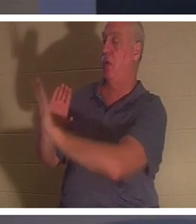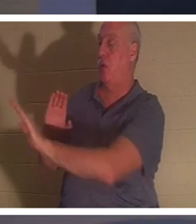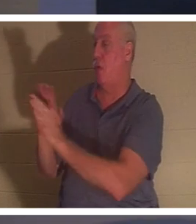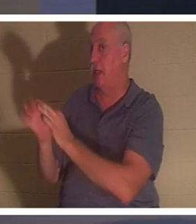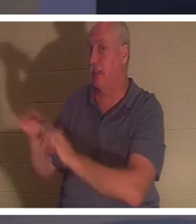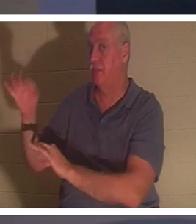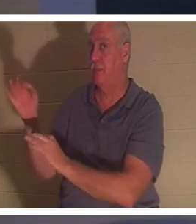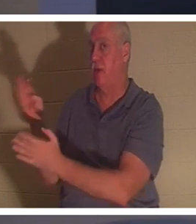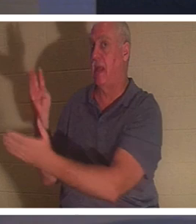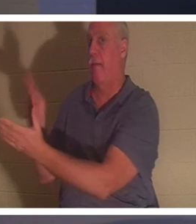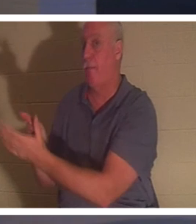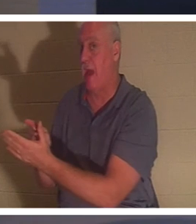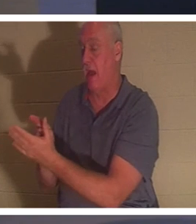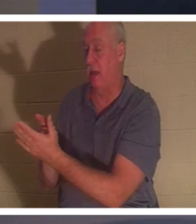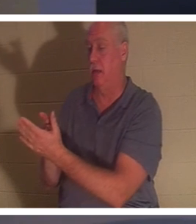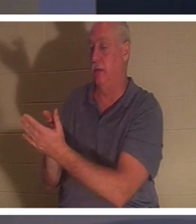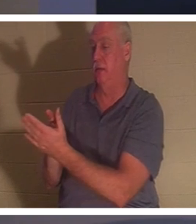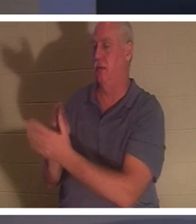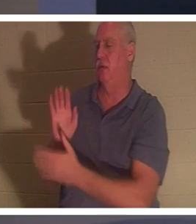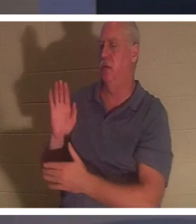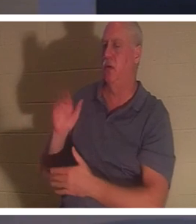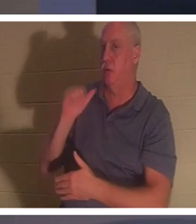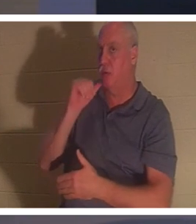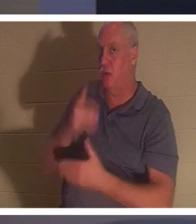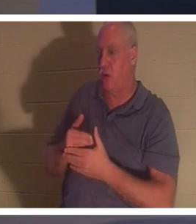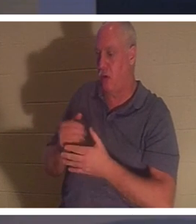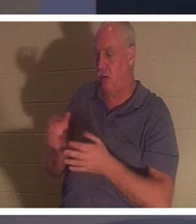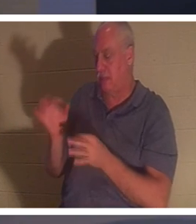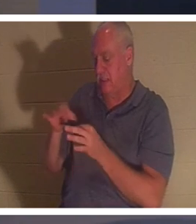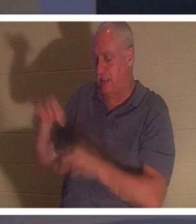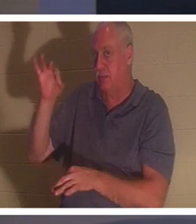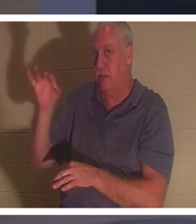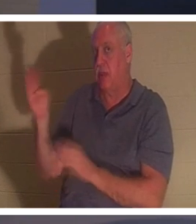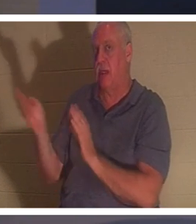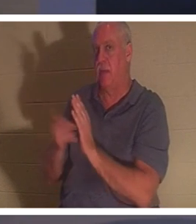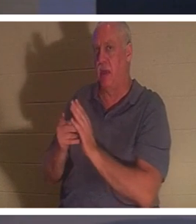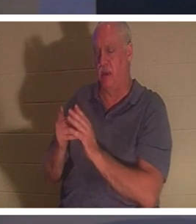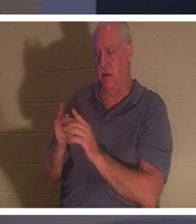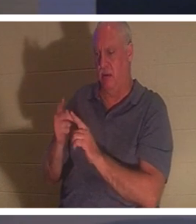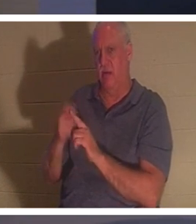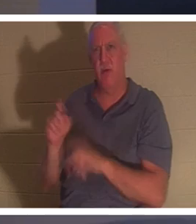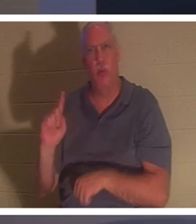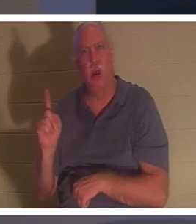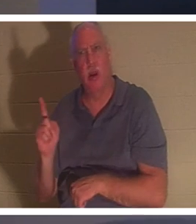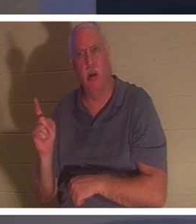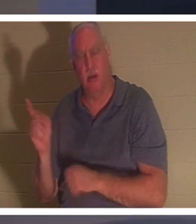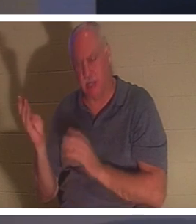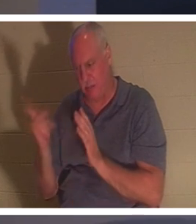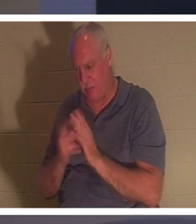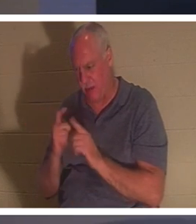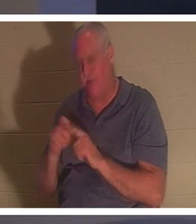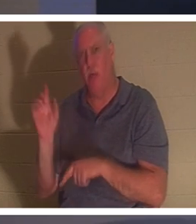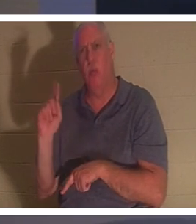das jemals aufgefallen? Ihr Geist kehrte zurück. Von wo zurückgekehrt? „Ihr Geist kehrte zurück und sie stand sofort